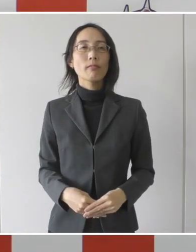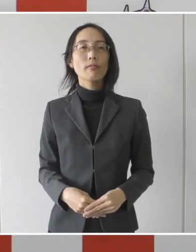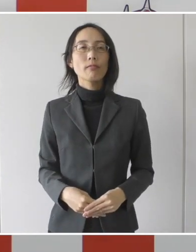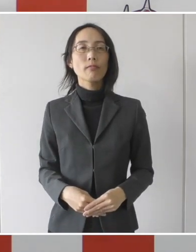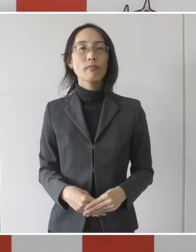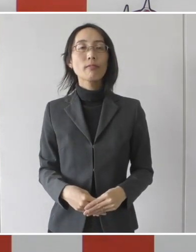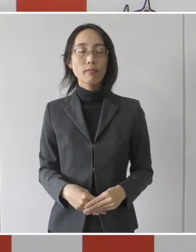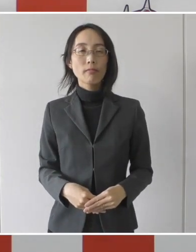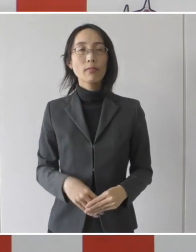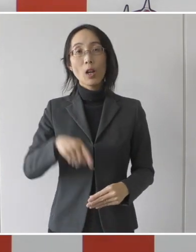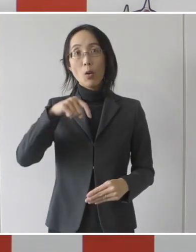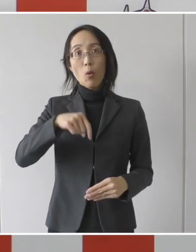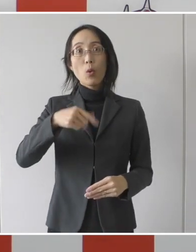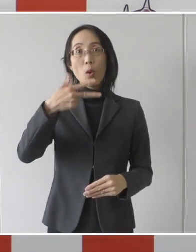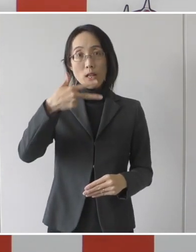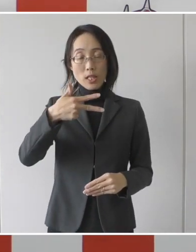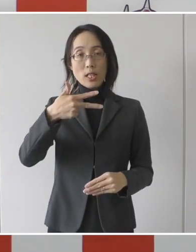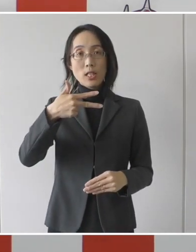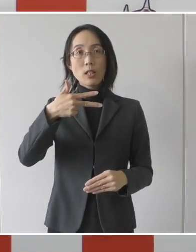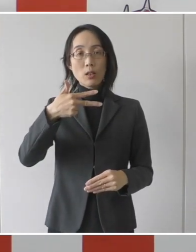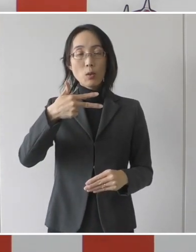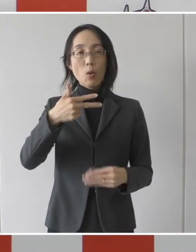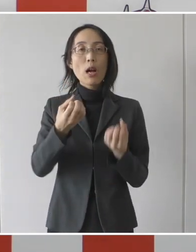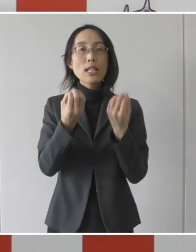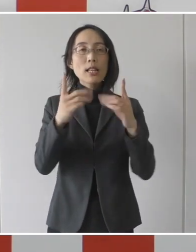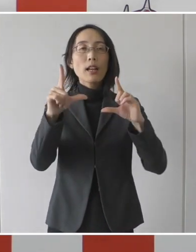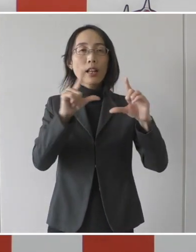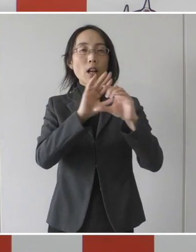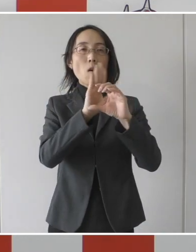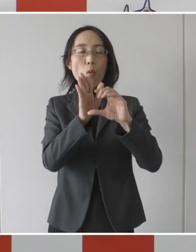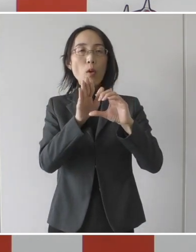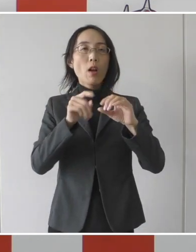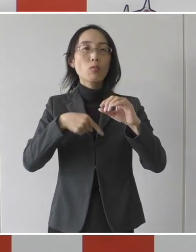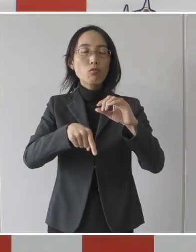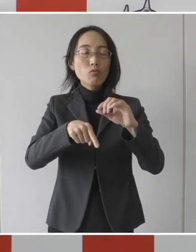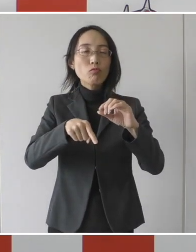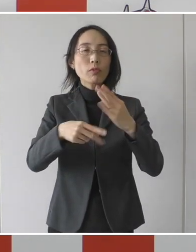豊橋市新型コロナ医療連携システムということで